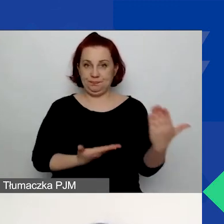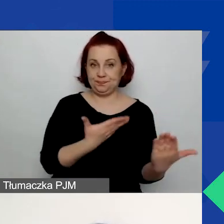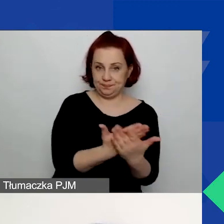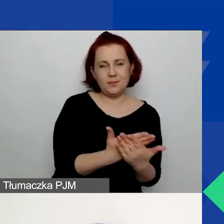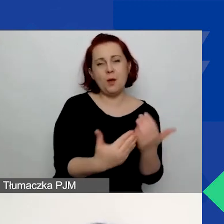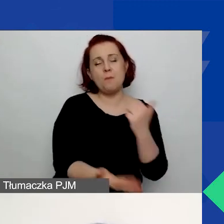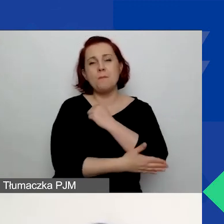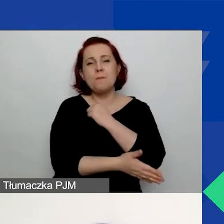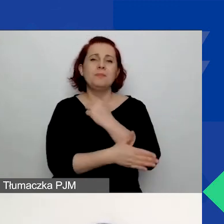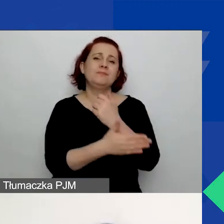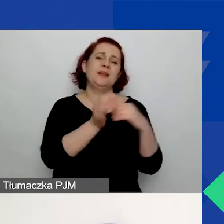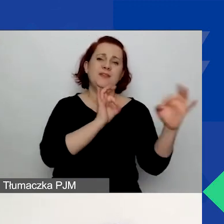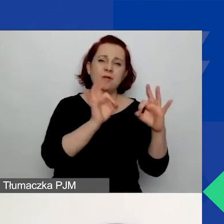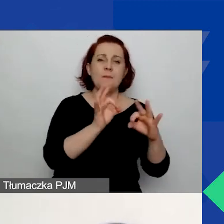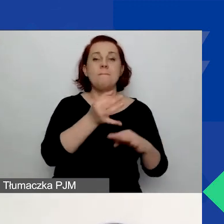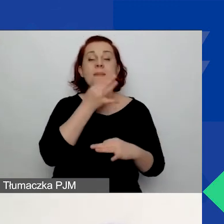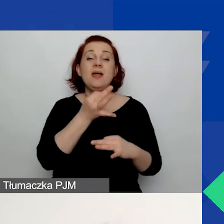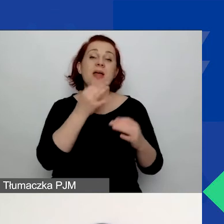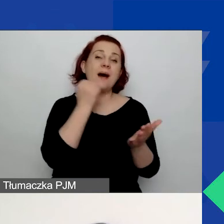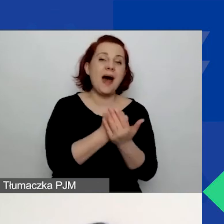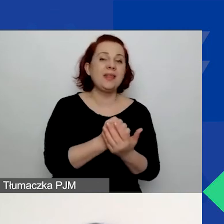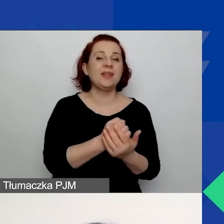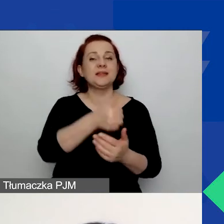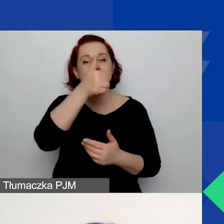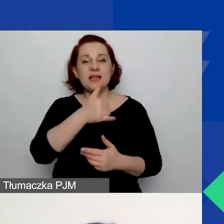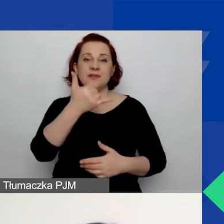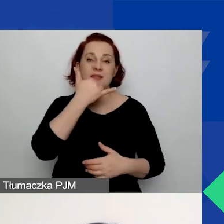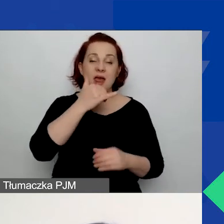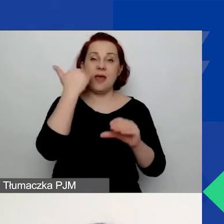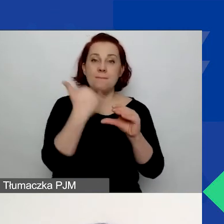Czyli pytamy o nazwę, adres, telefon, e-mail, dane osoby kontaktowej.